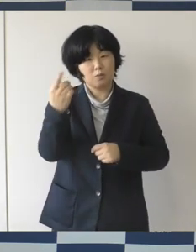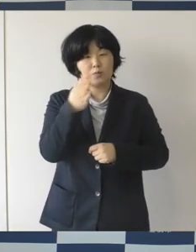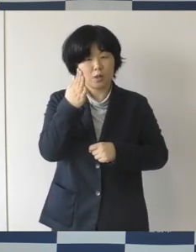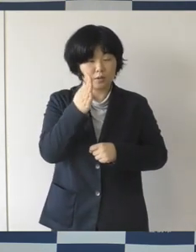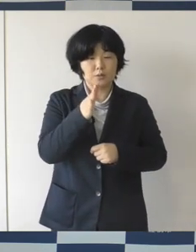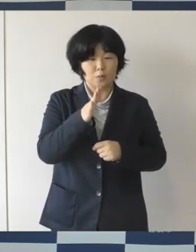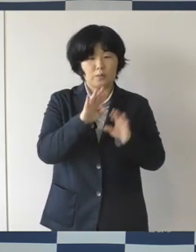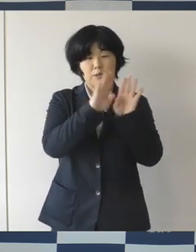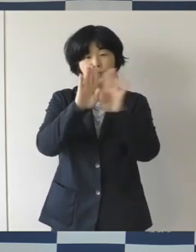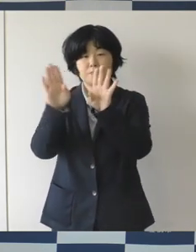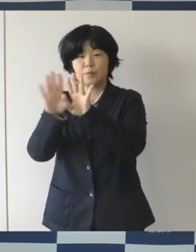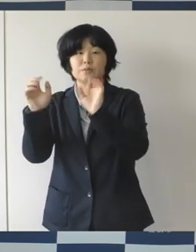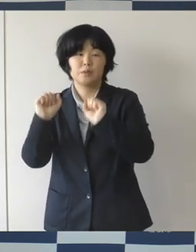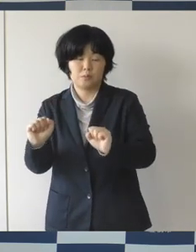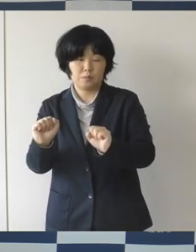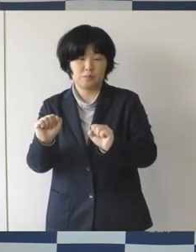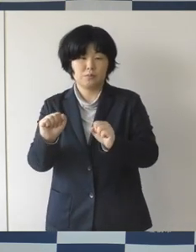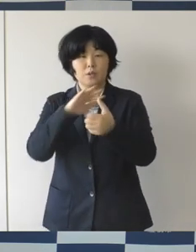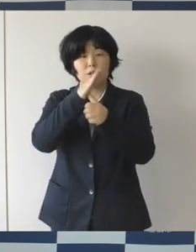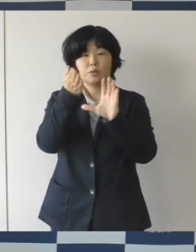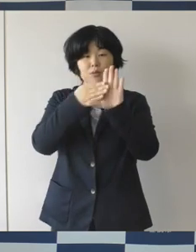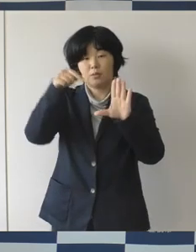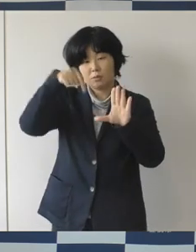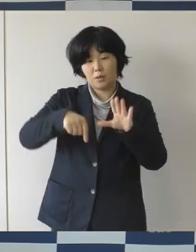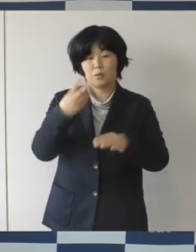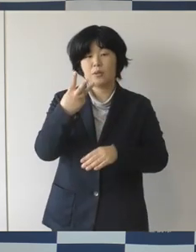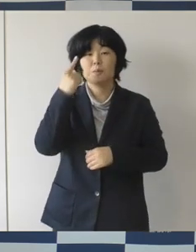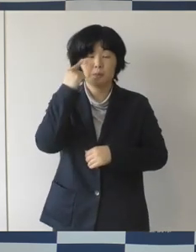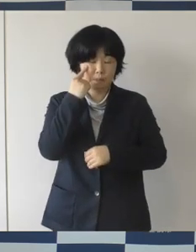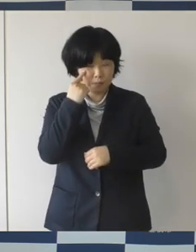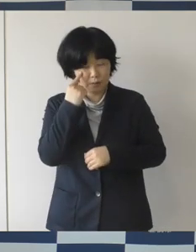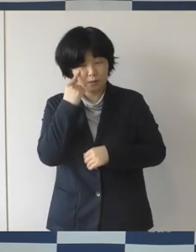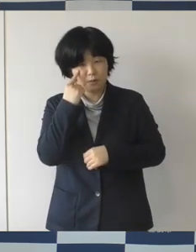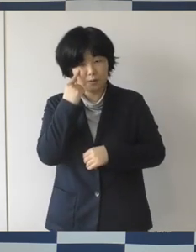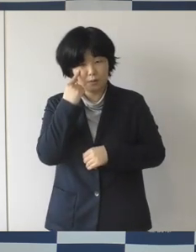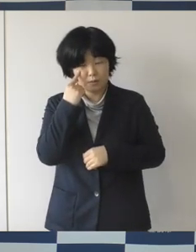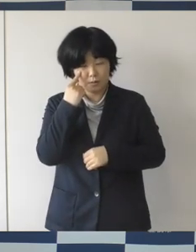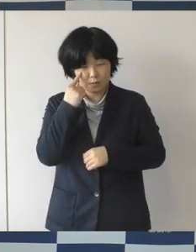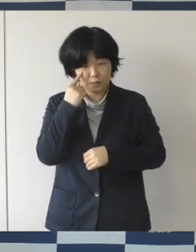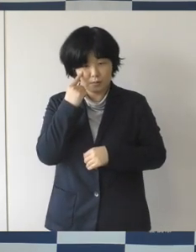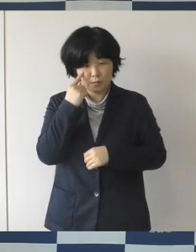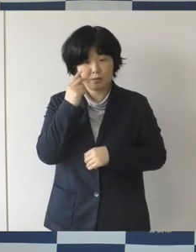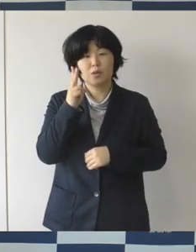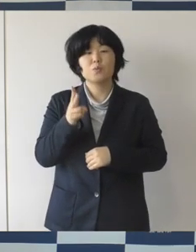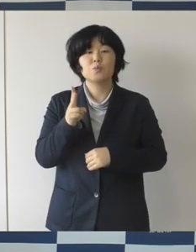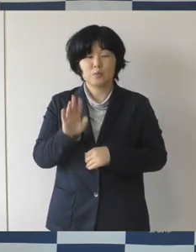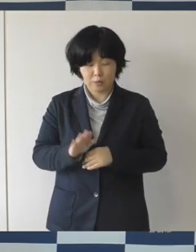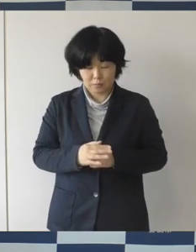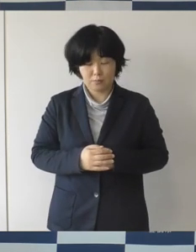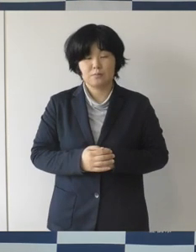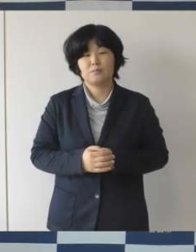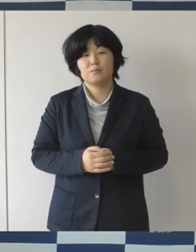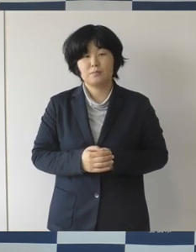県内では3番目だというふうに担当から聞いています。